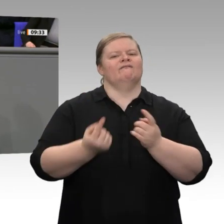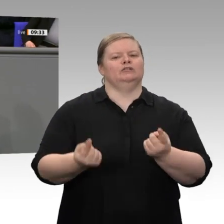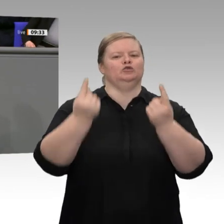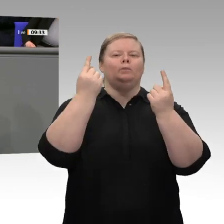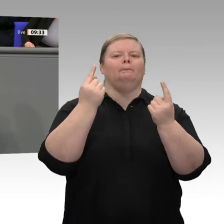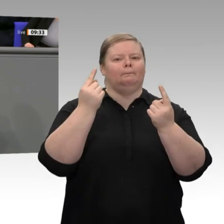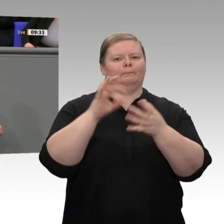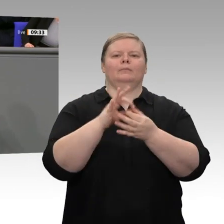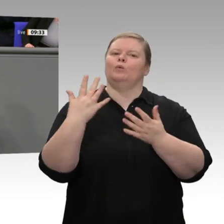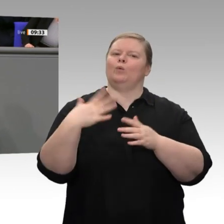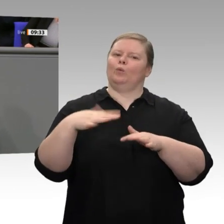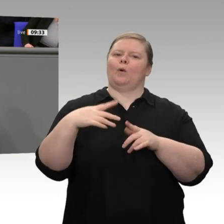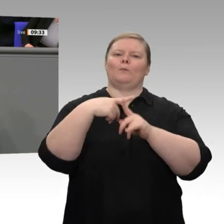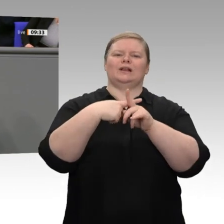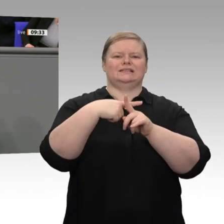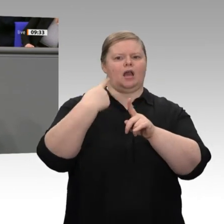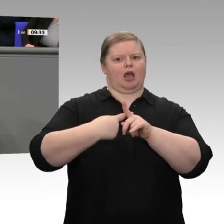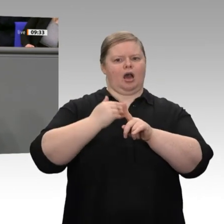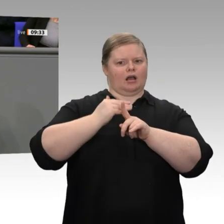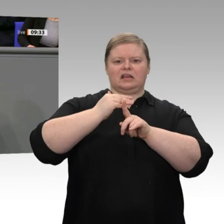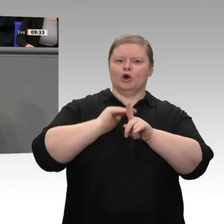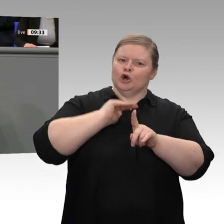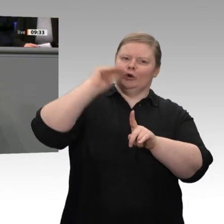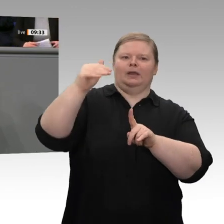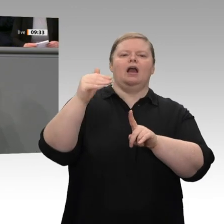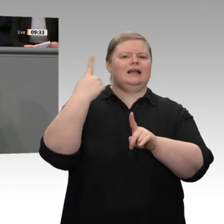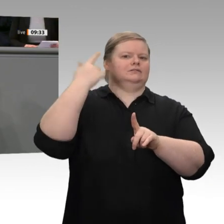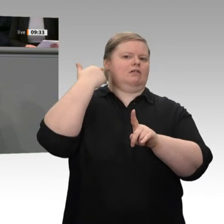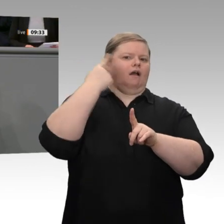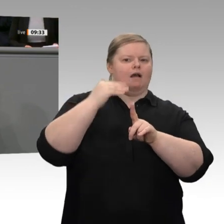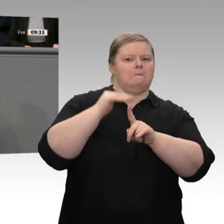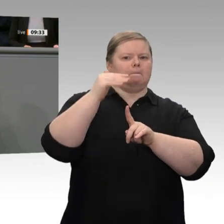mich das bitte sagen - damit,